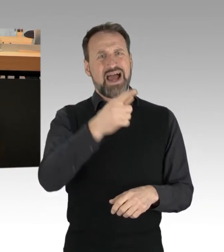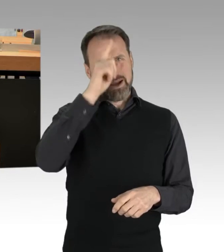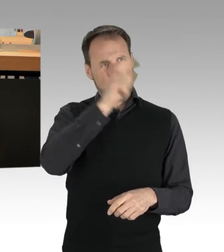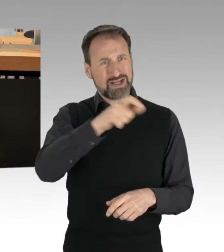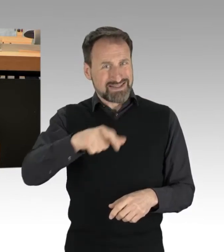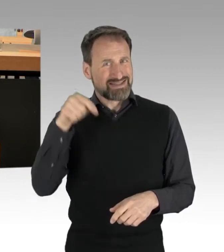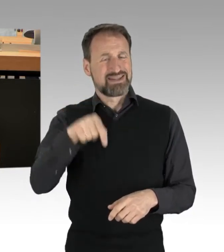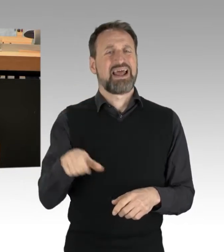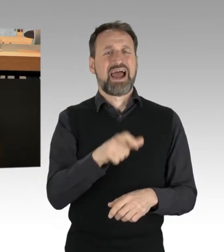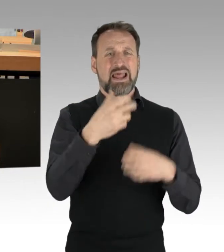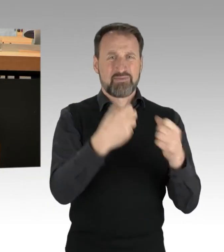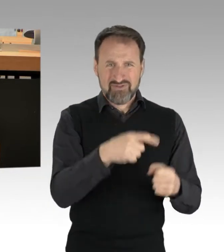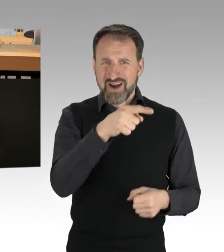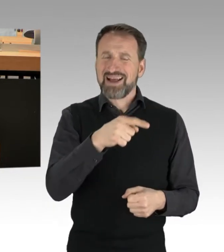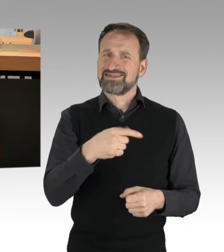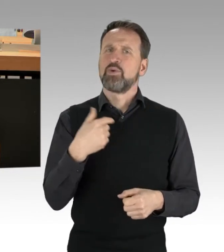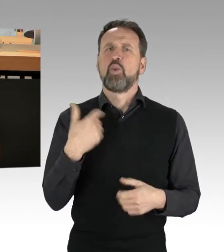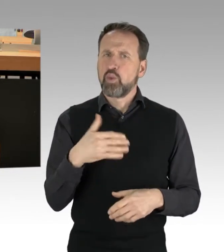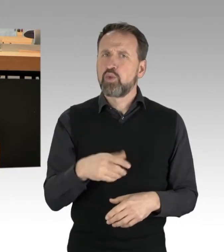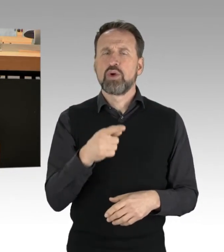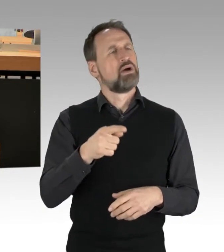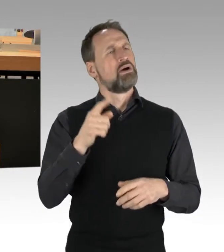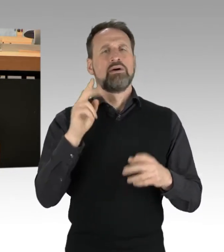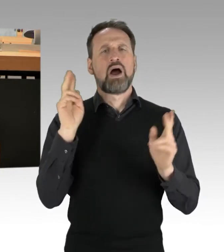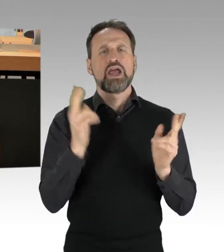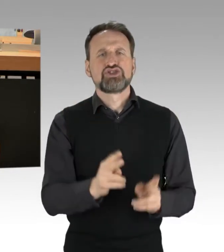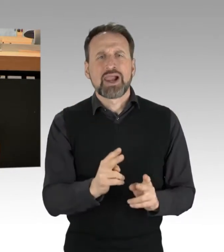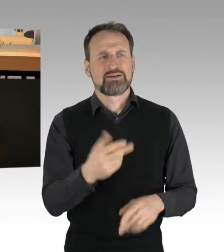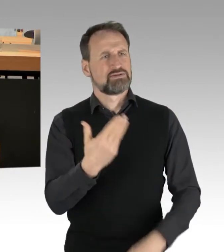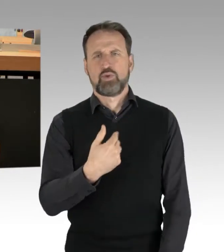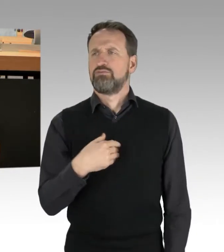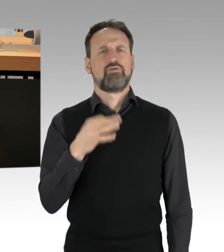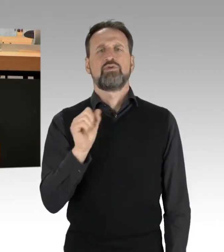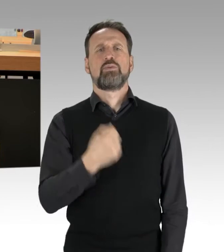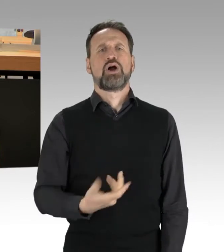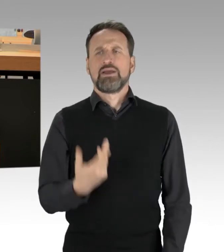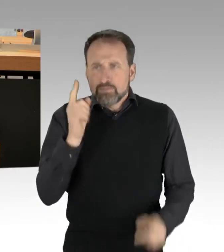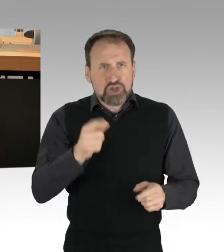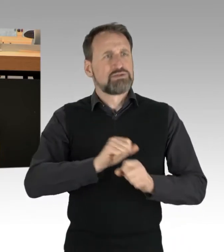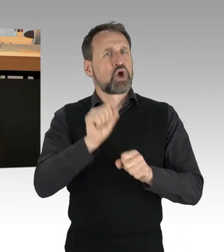Und es sei ihnen belassen, auch bei der Art und Weise der Methoden-Kritik, auch diese bleibt erlaubt.